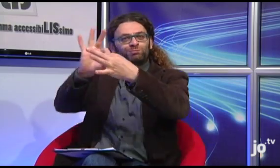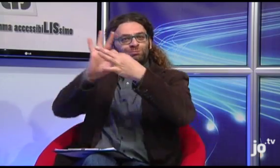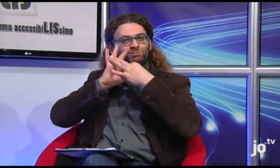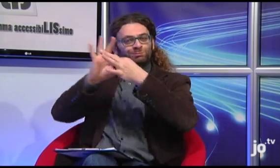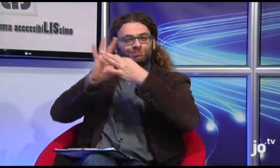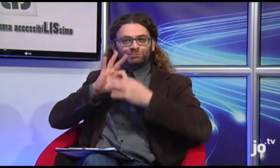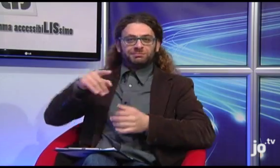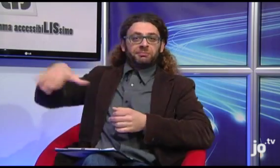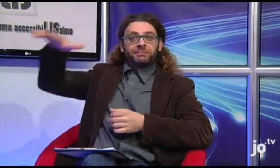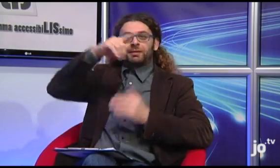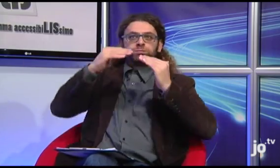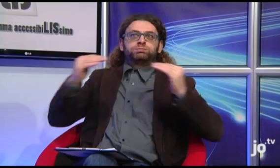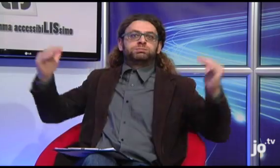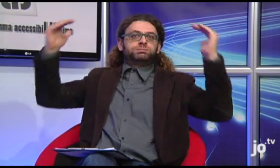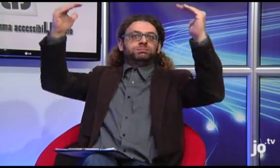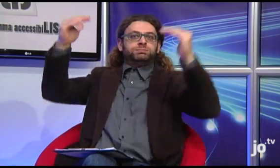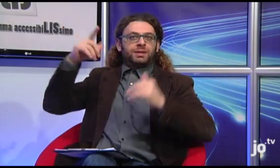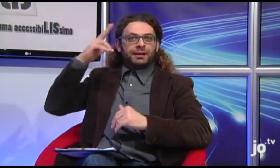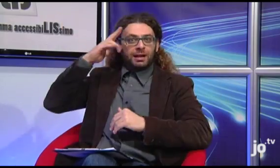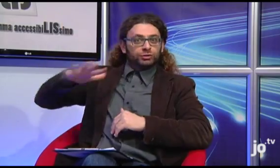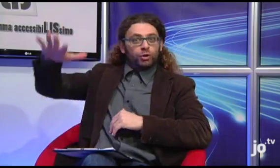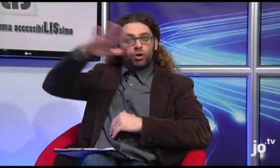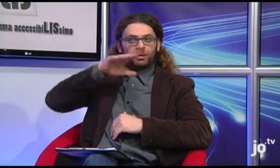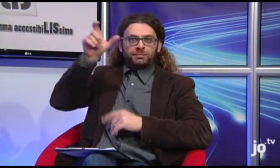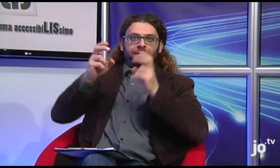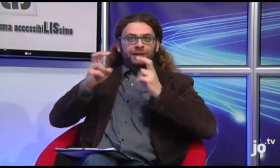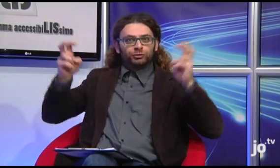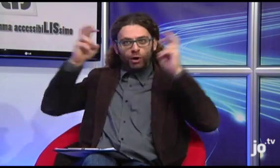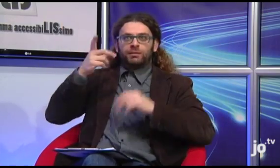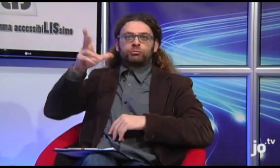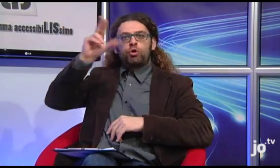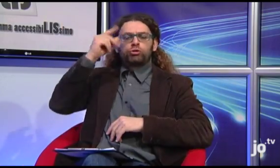rendendo con la sua presenza ancora più emozionante quel momento condiviso con un'alta carica religiosa.